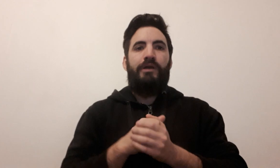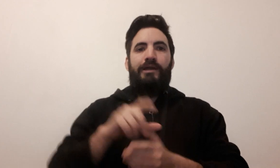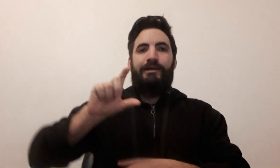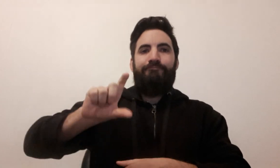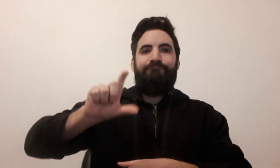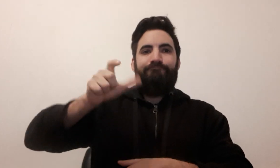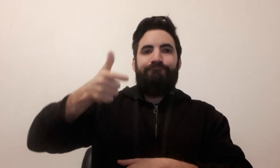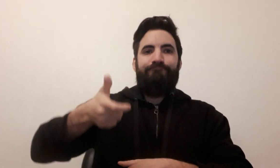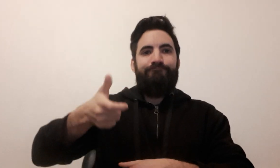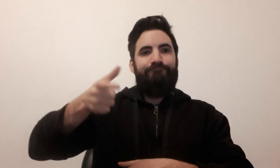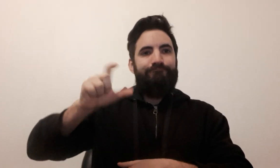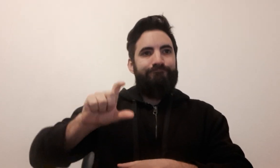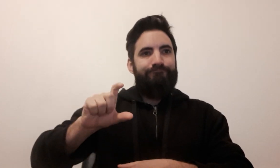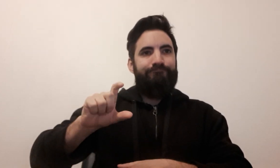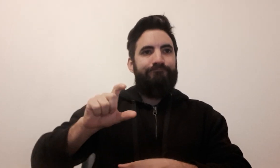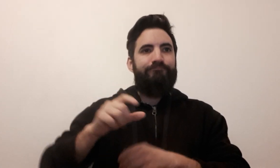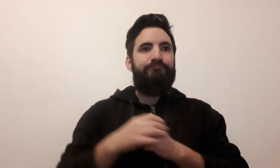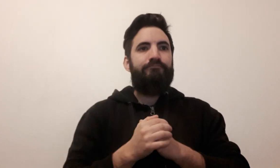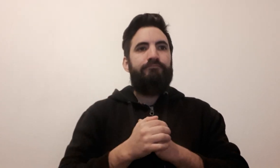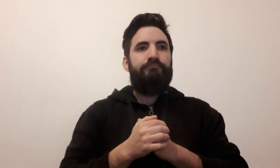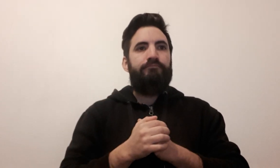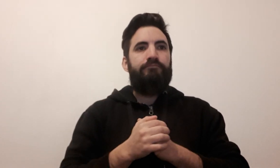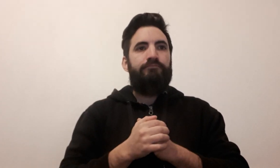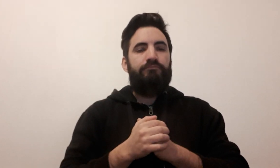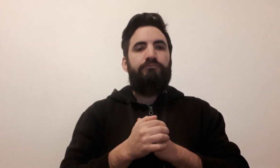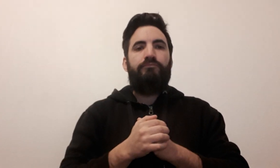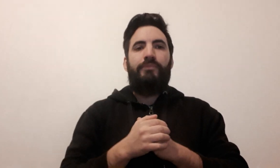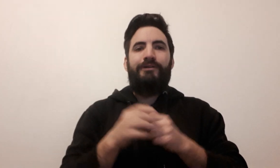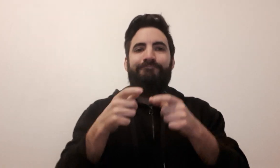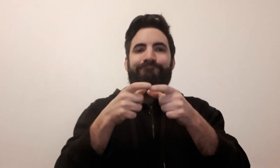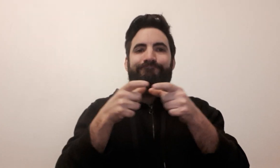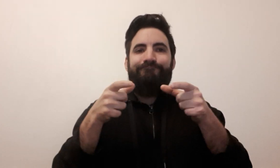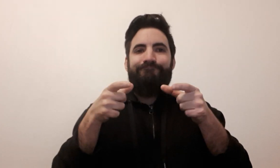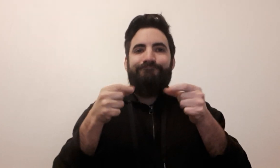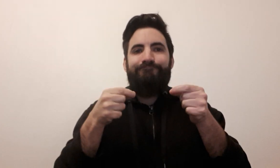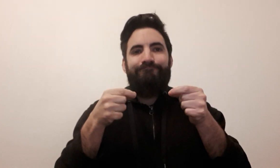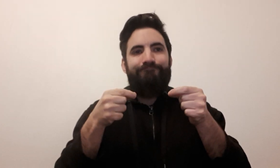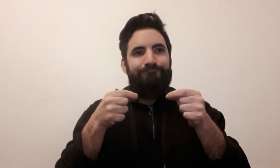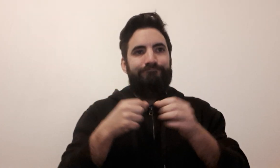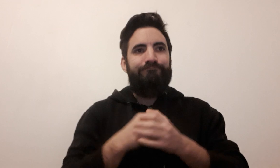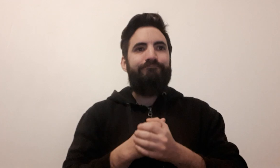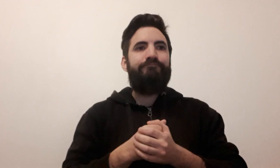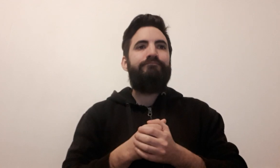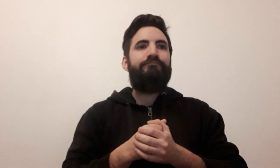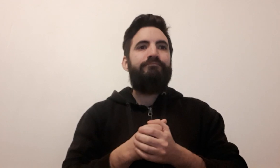sablier tuile